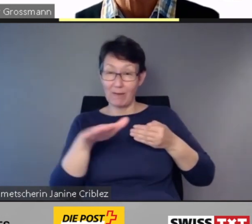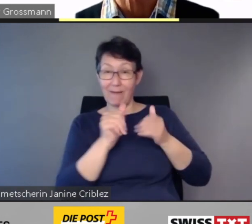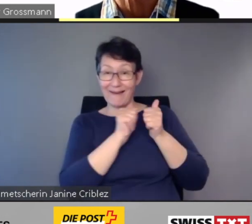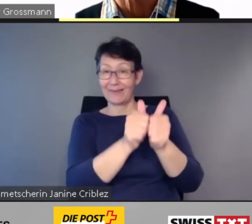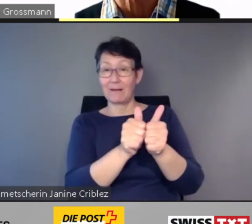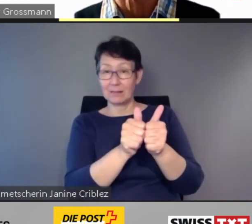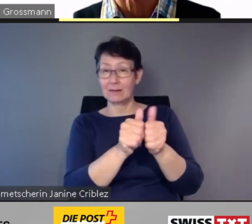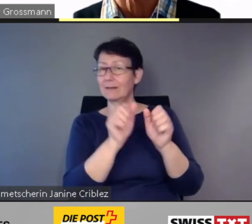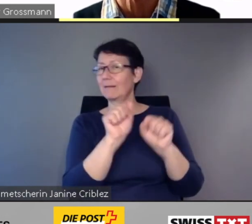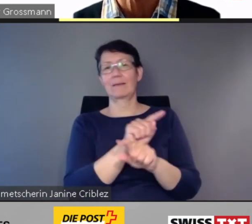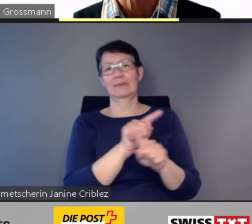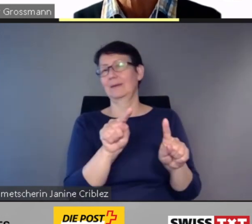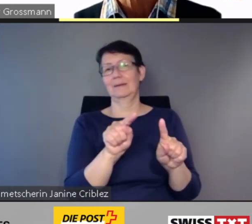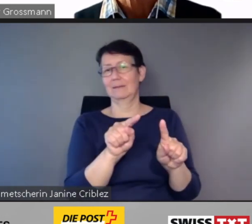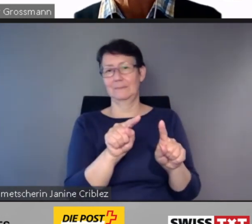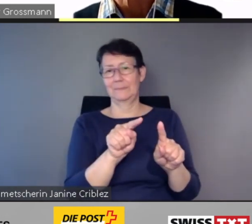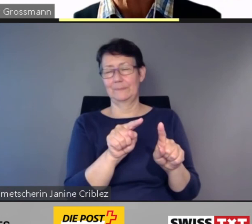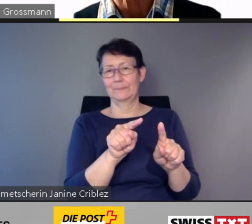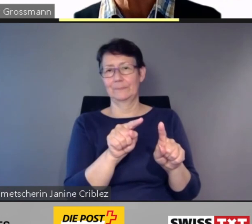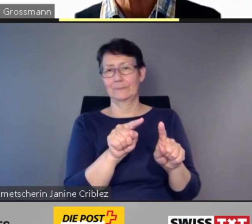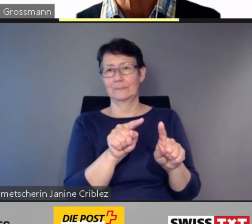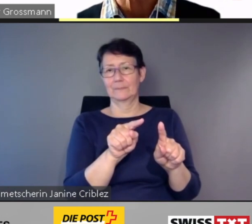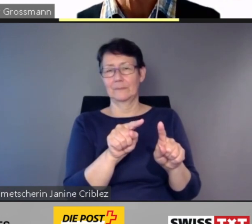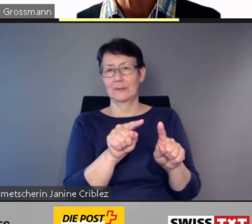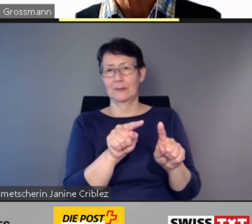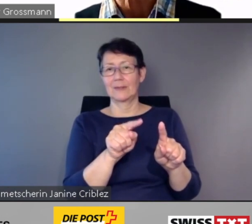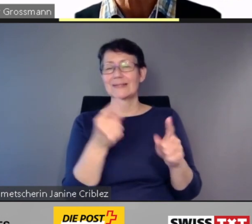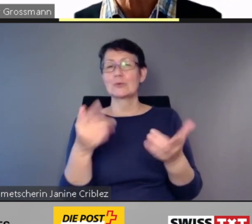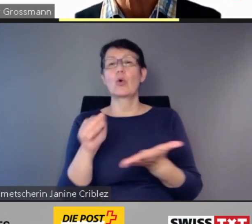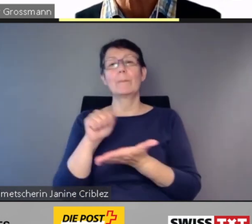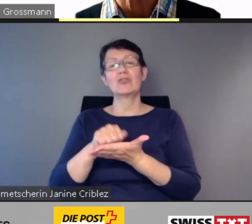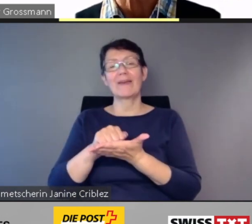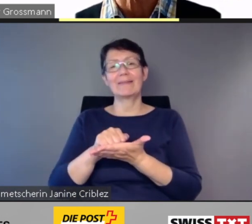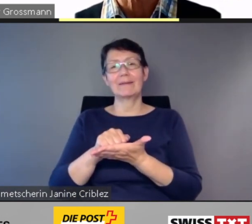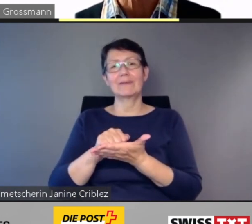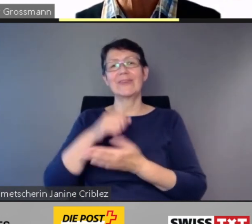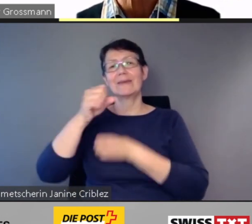Das bestätigt der jährliche Bericht des Bundesamts für Verkehr